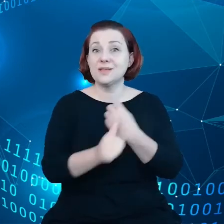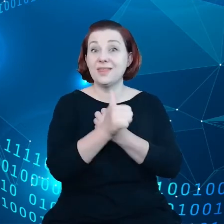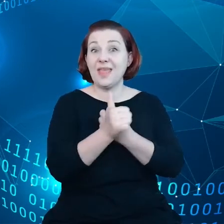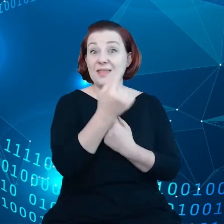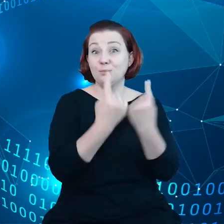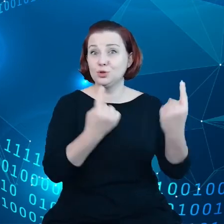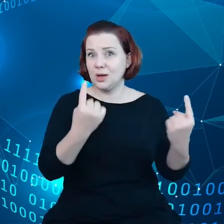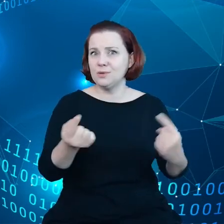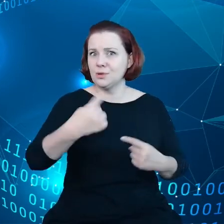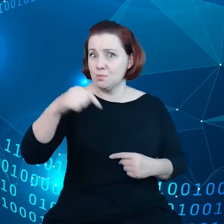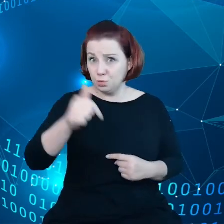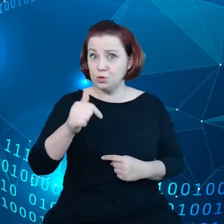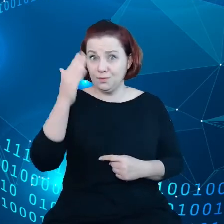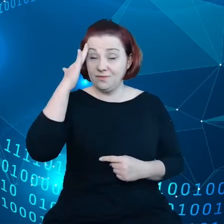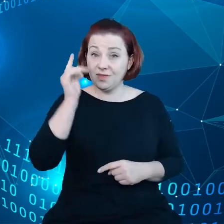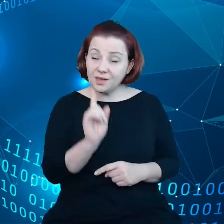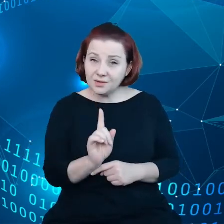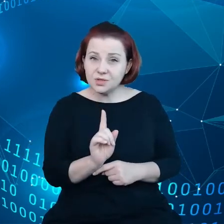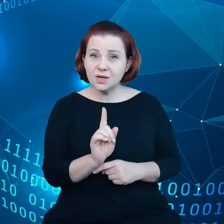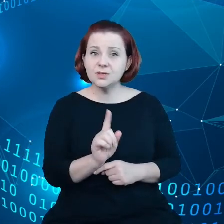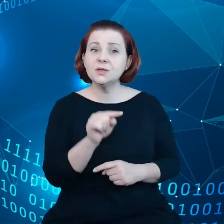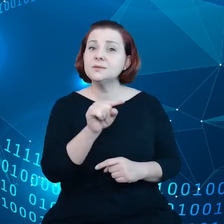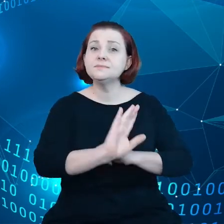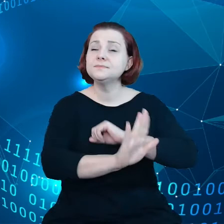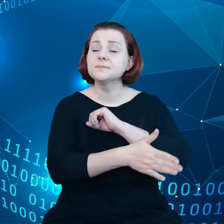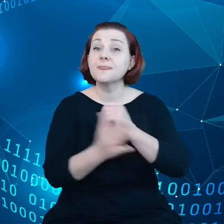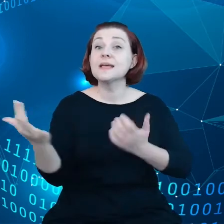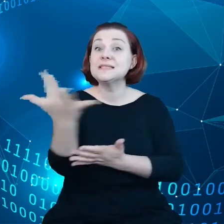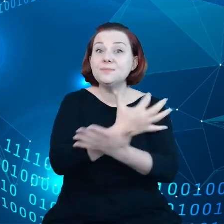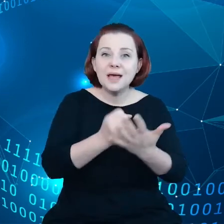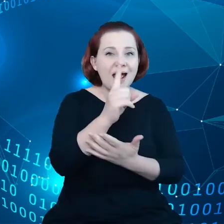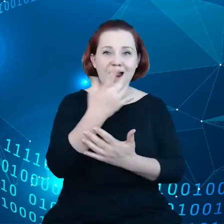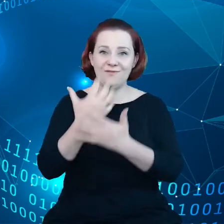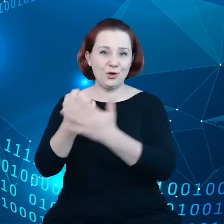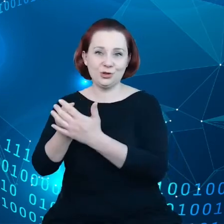w tego sprawę - są zbierane, ale nie są wykorzystane, więc 80% danych,